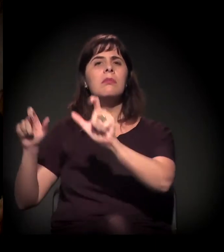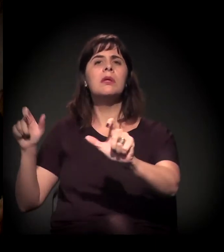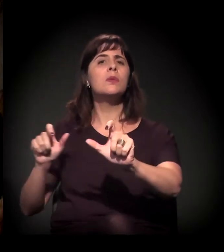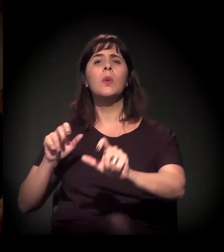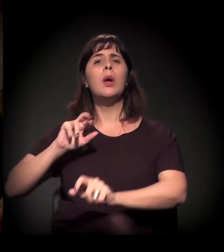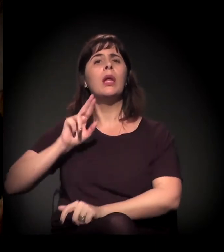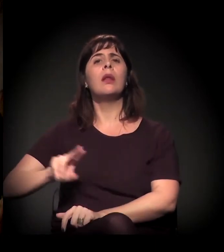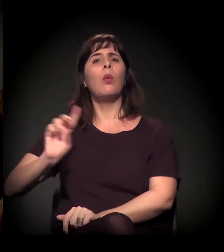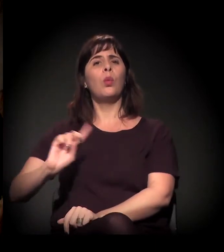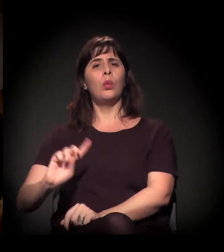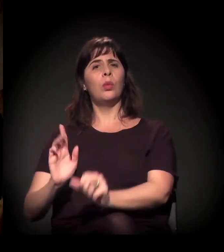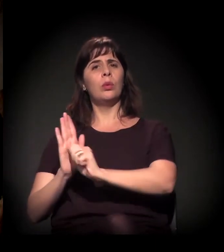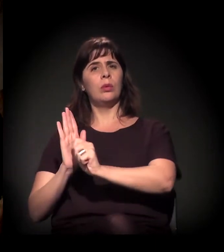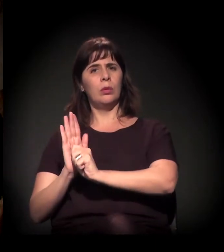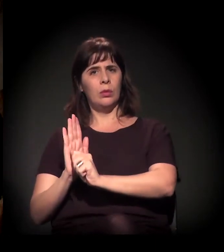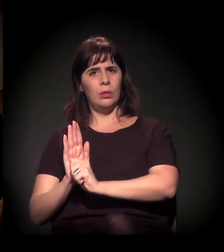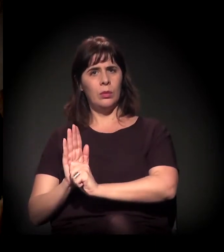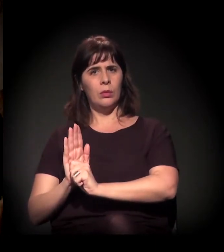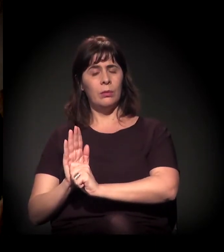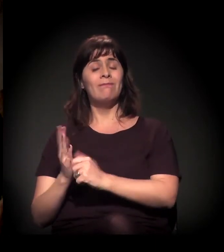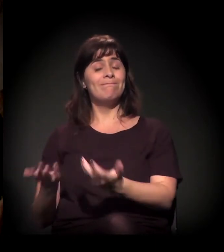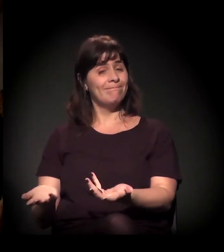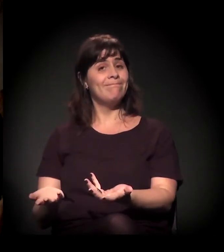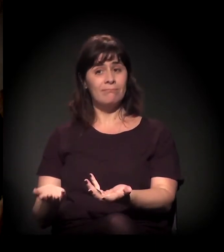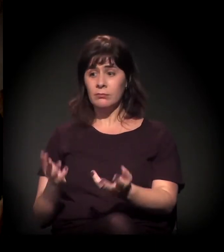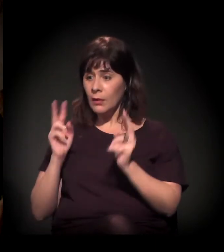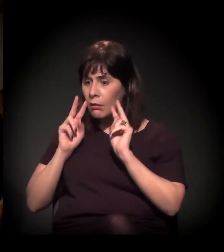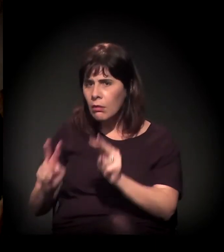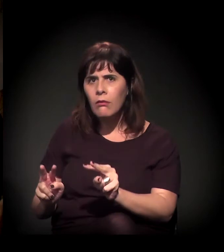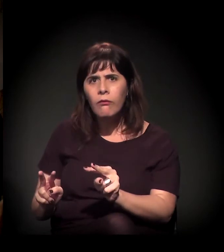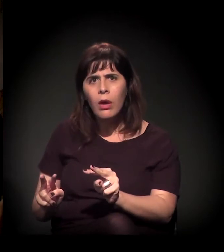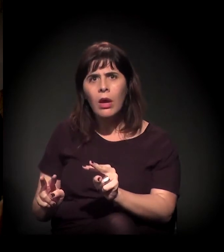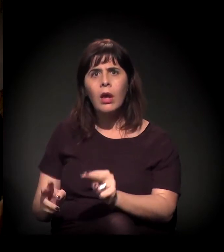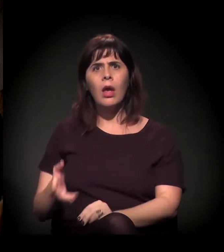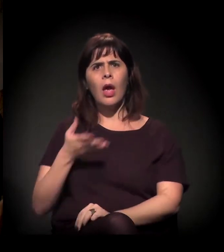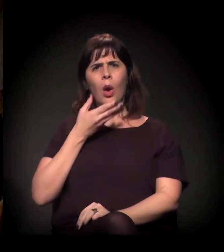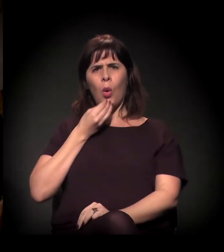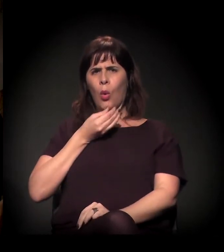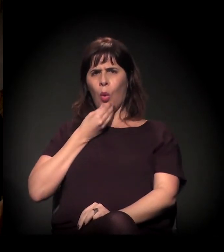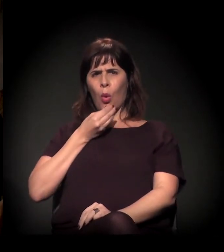Isso é sabido. E é muito assustador quando você vê um gestor público,